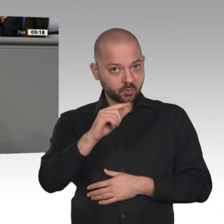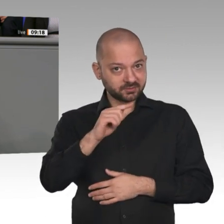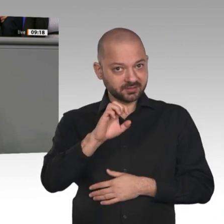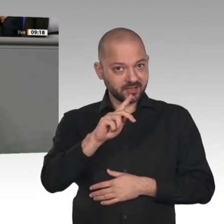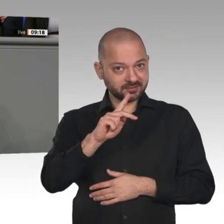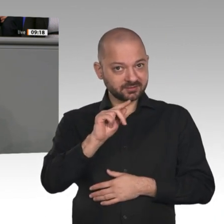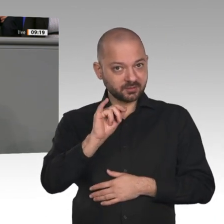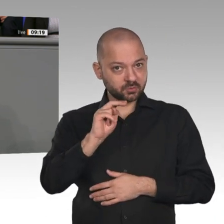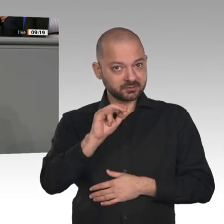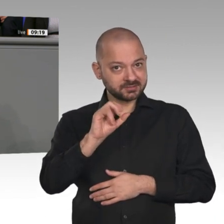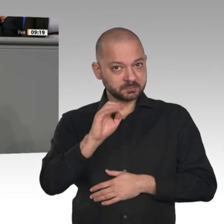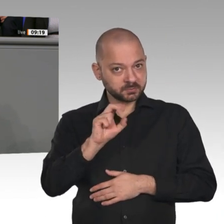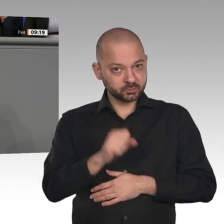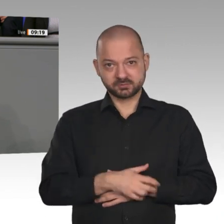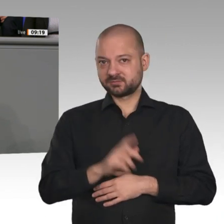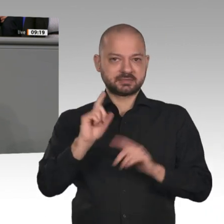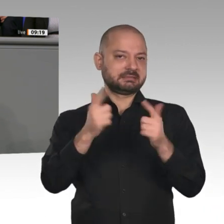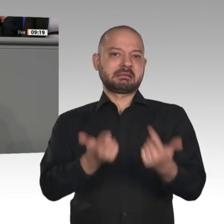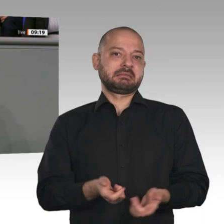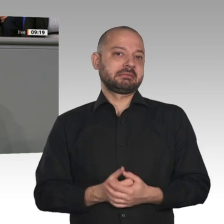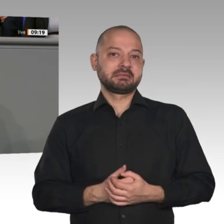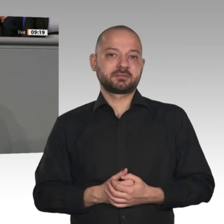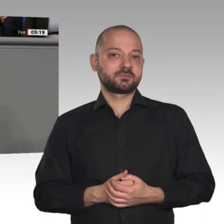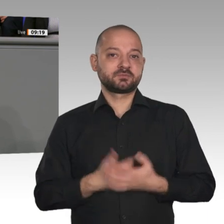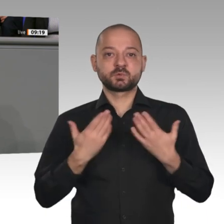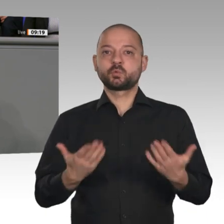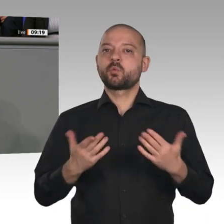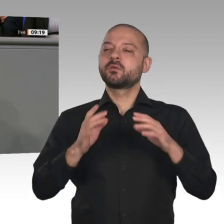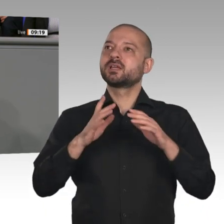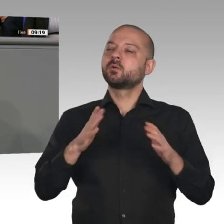Rede beim Weltwirtschaftsforum in Davos hat die Bundeskanzlerin hingegen ausnahmsweise